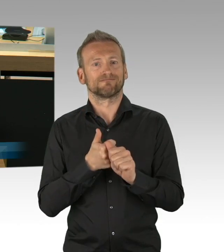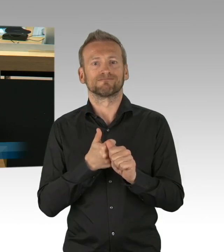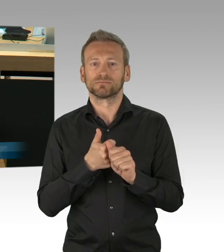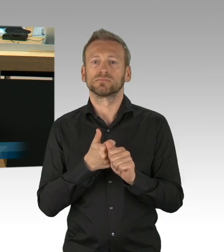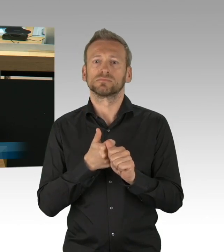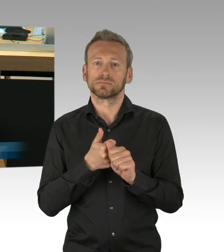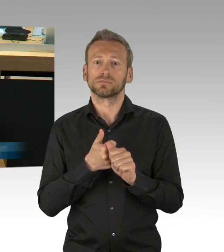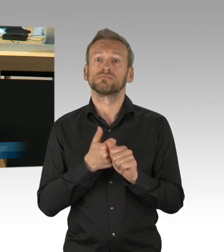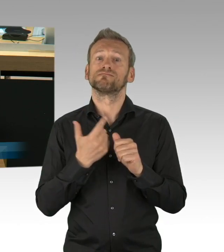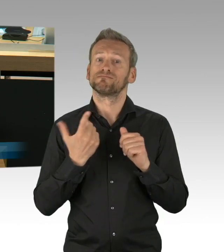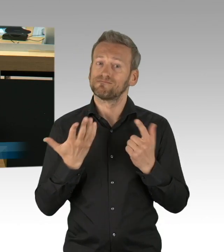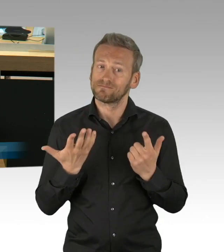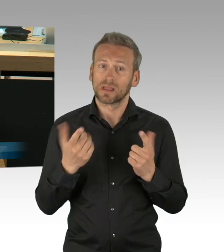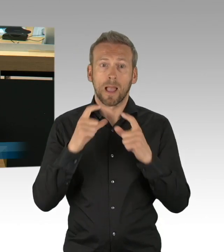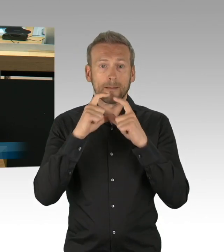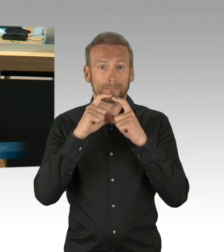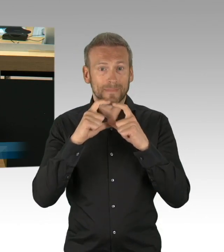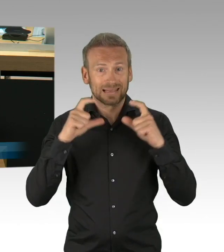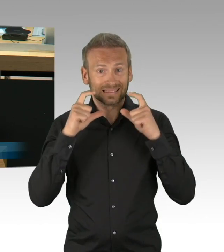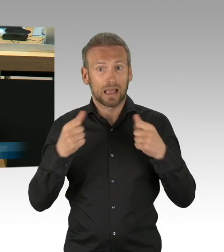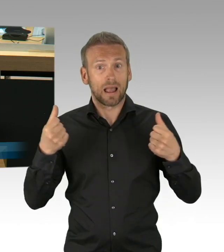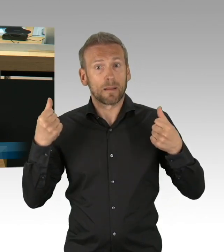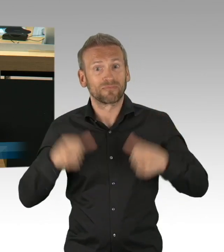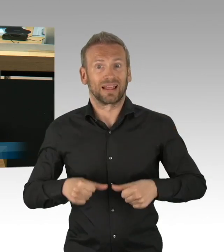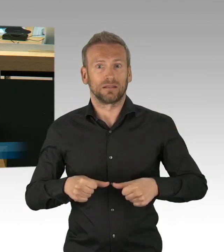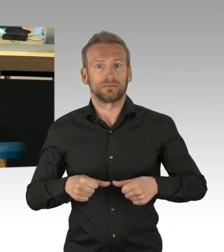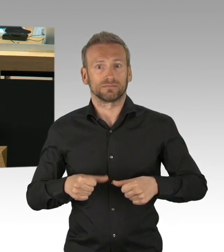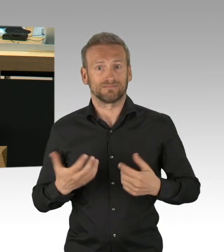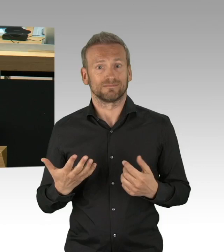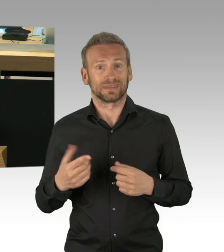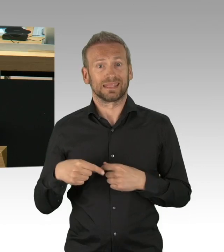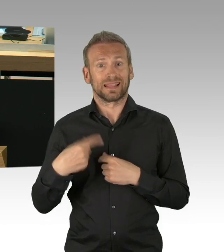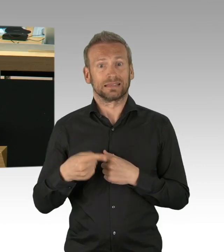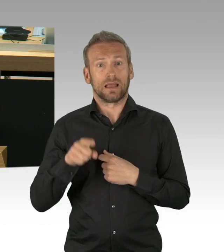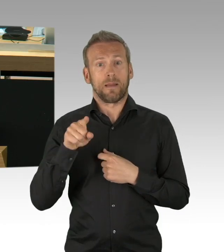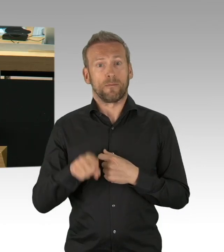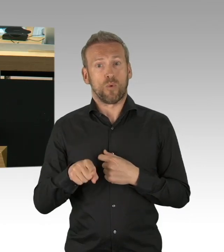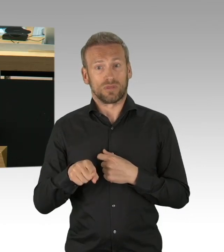Ein Aufatmen, es wäre alles vorbei, ist derzeit leider nicht möglich